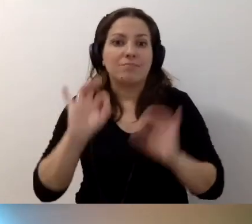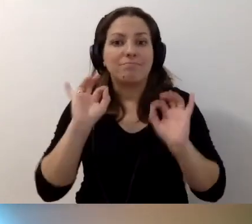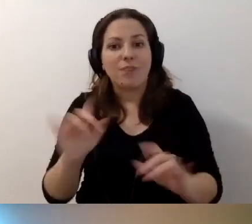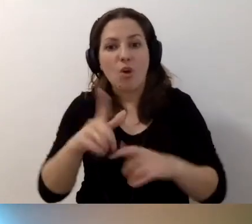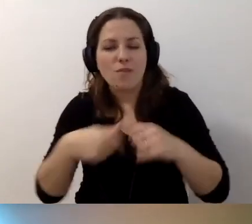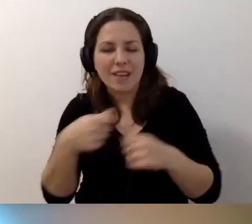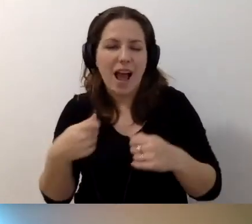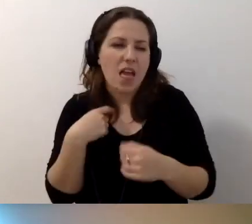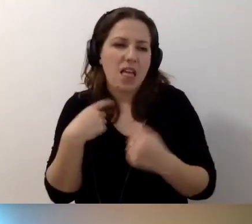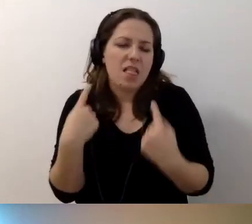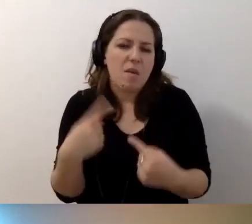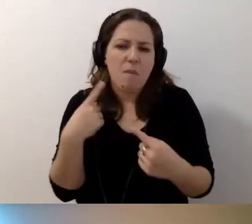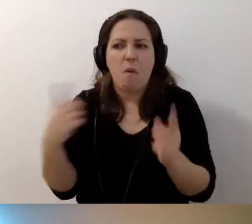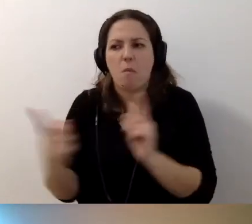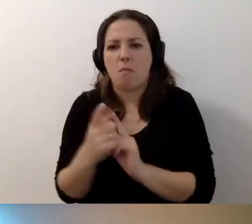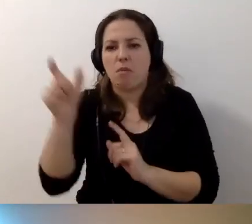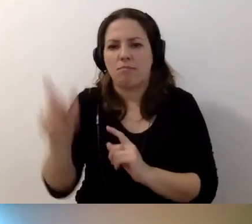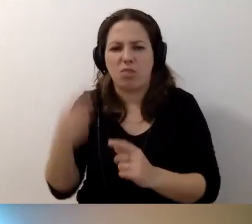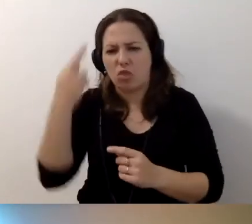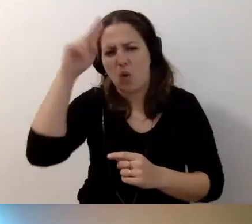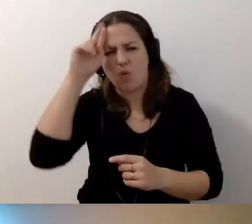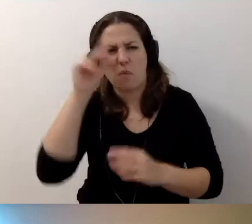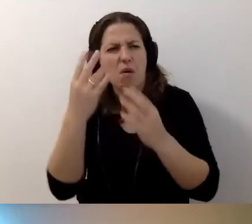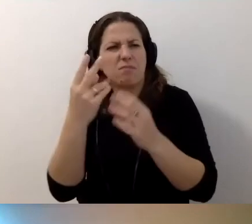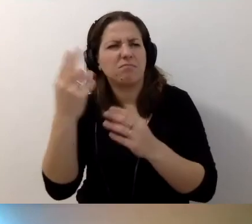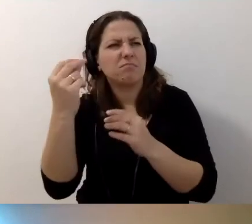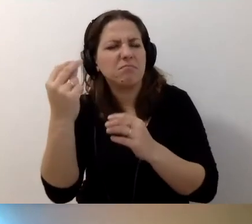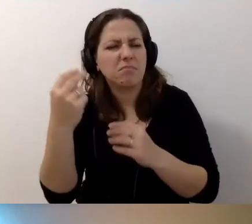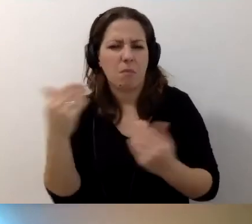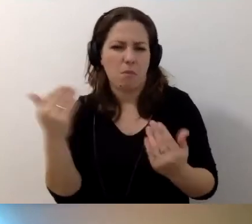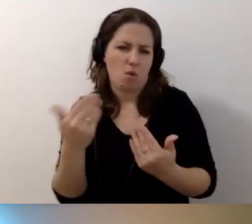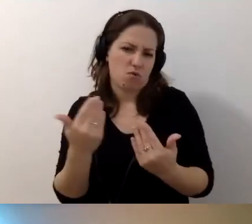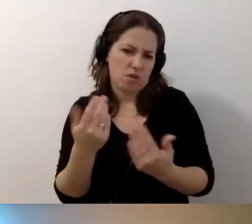ale nie spotkałem się z kimś, kto by nie rozumiał tego komunikatu. Więc może jest okej.